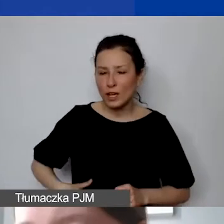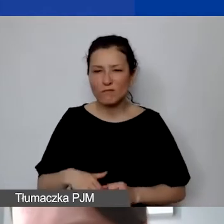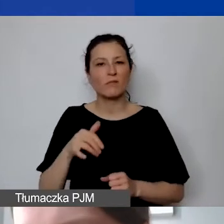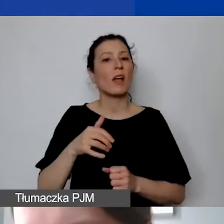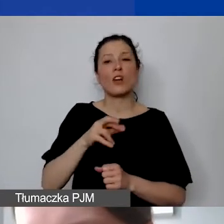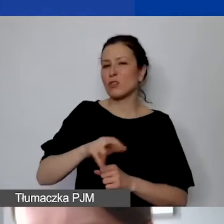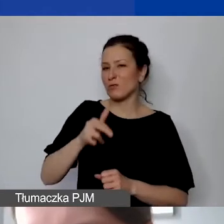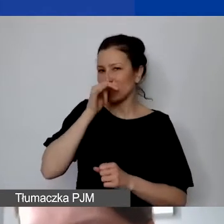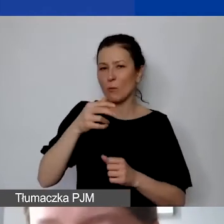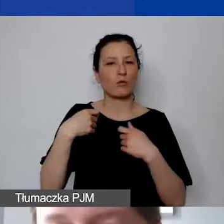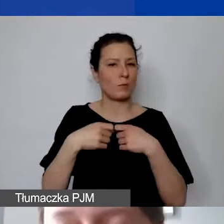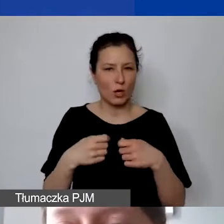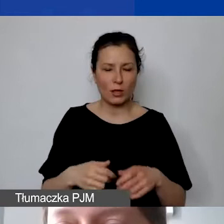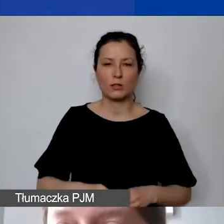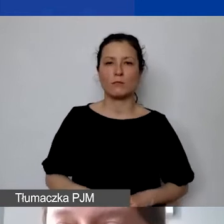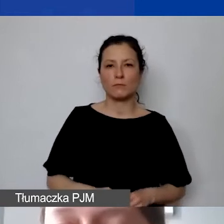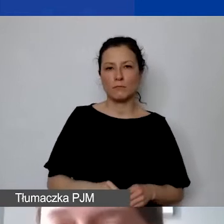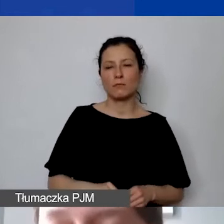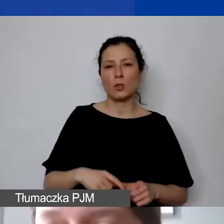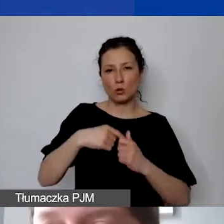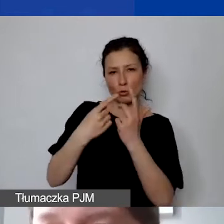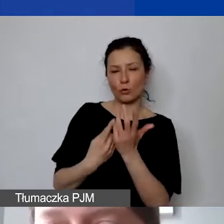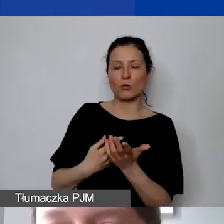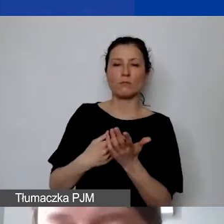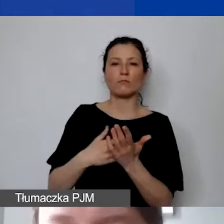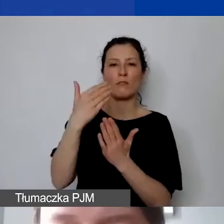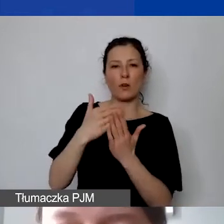To są takie warunki, które zawieramy w umowie grantowej.